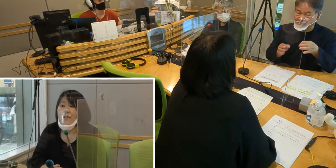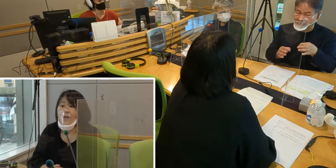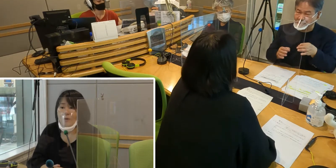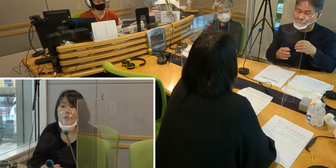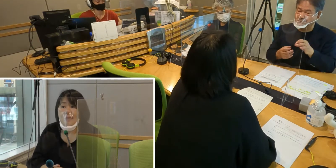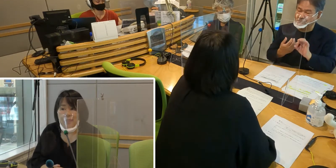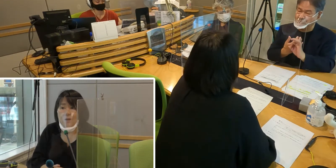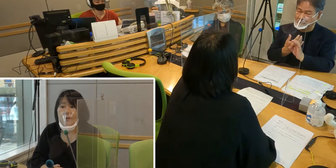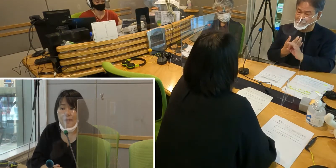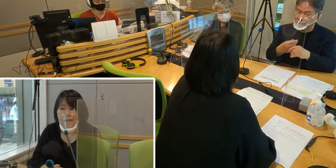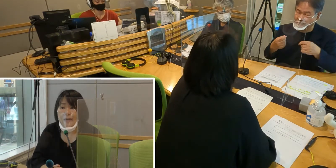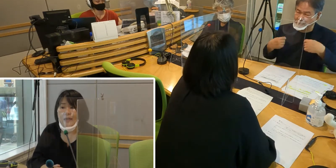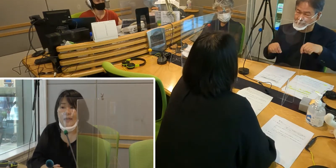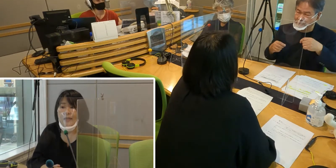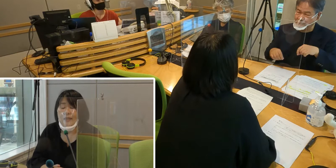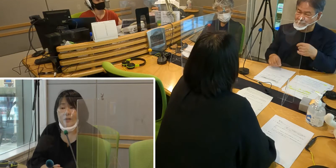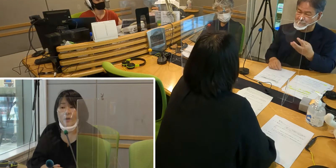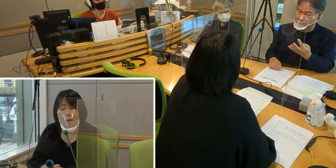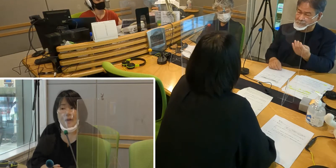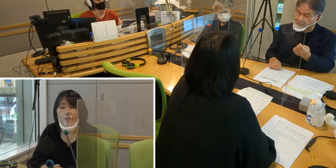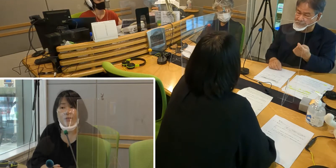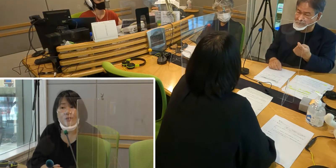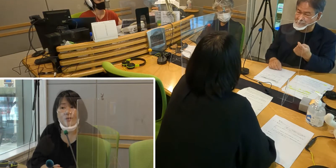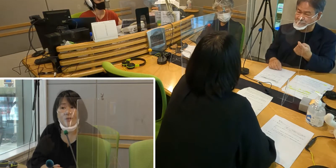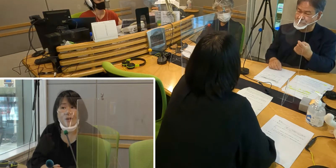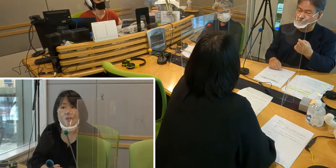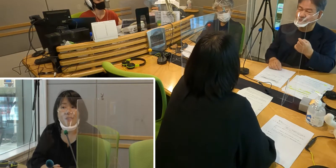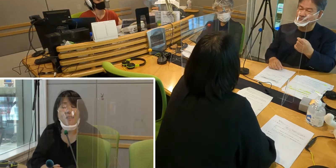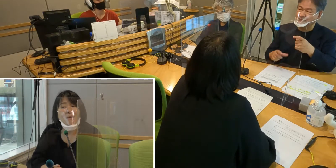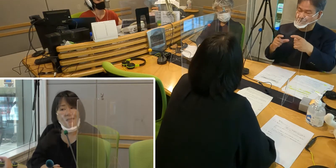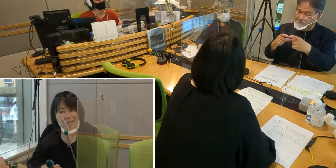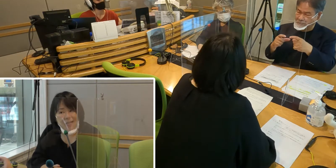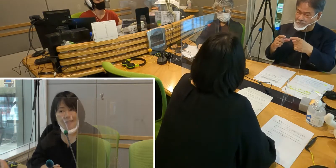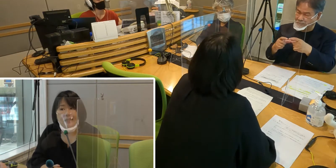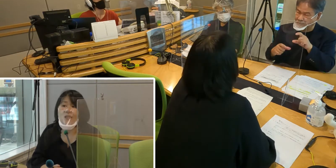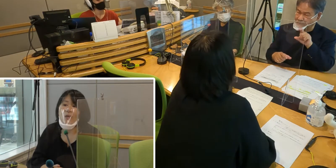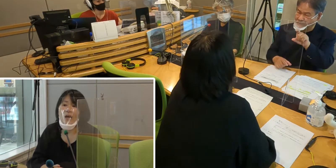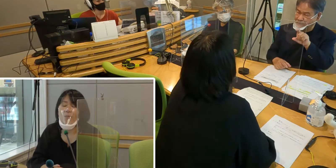お店等で、例えば「袋いりますか」ですとか